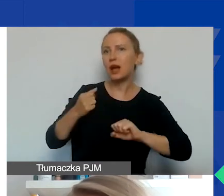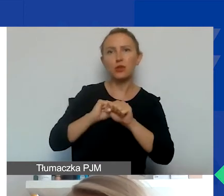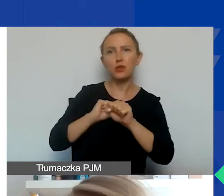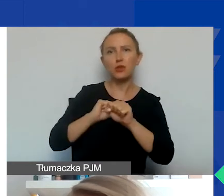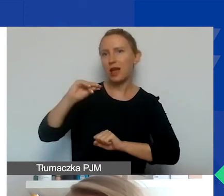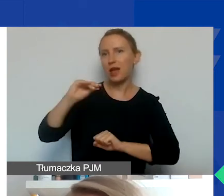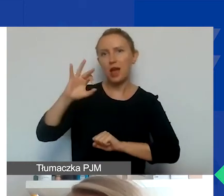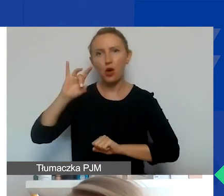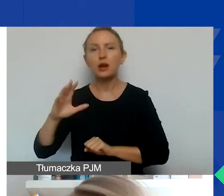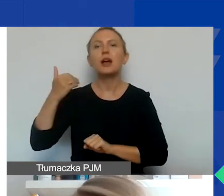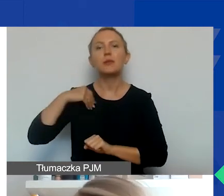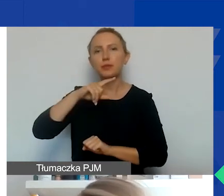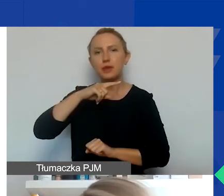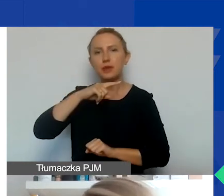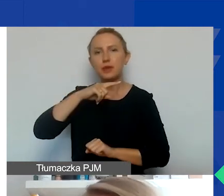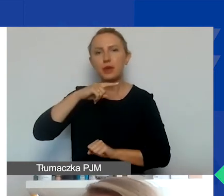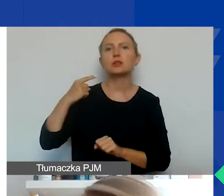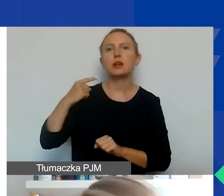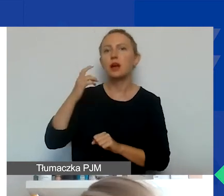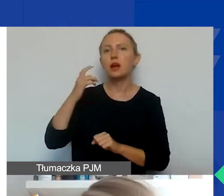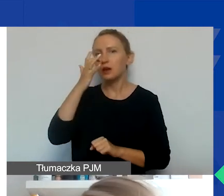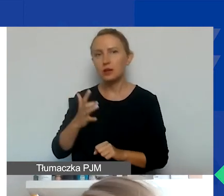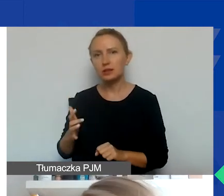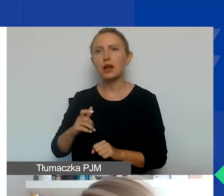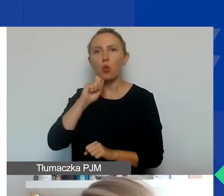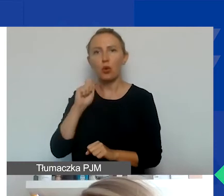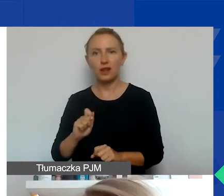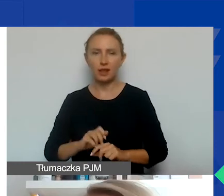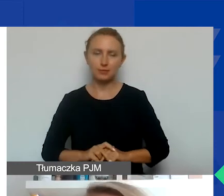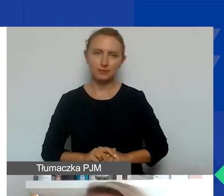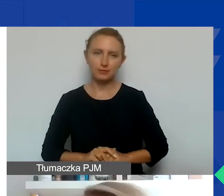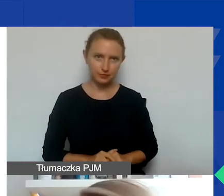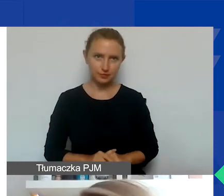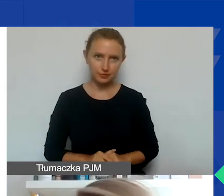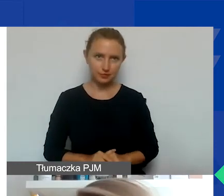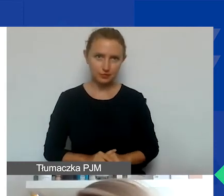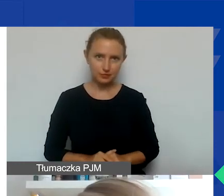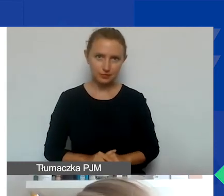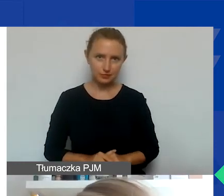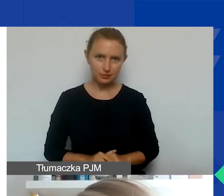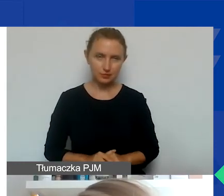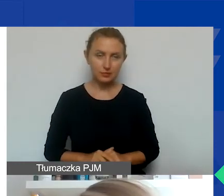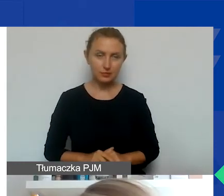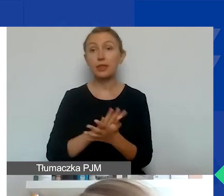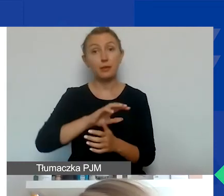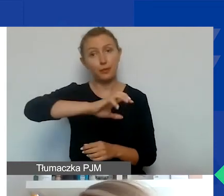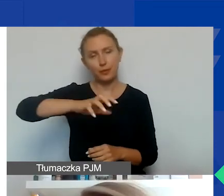czyli Białoruś, Federacja Rosyjska, i Ukraina. Jeśli chodzi o typy partnerów,